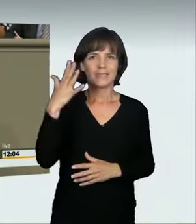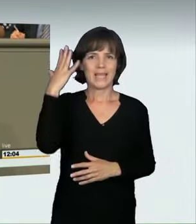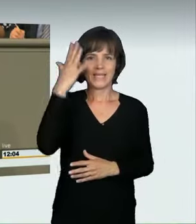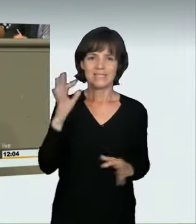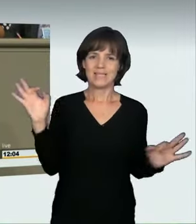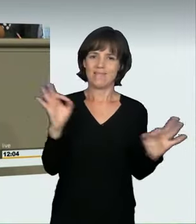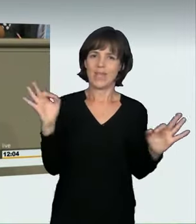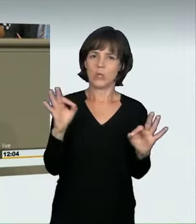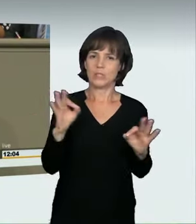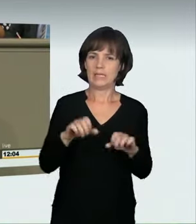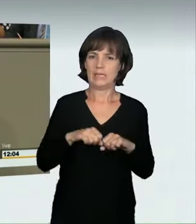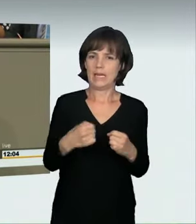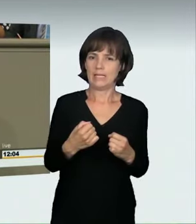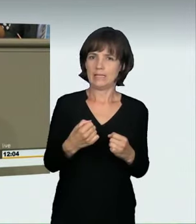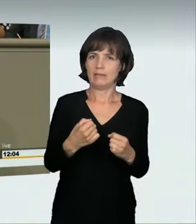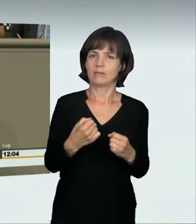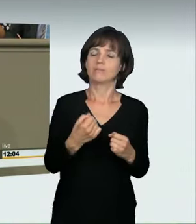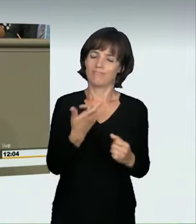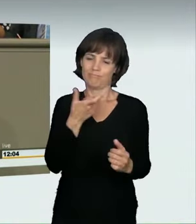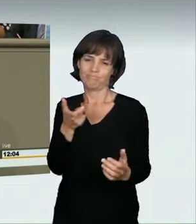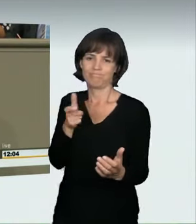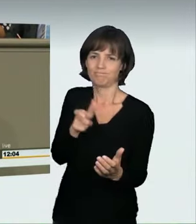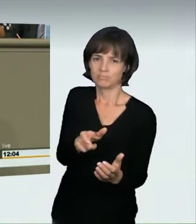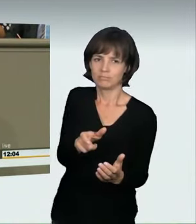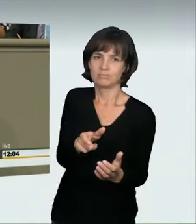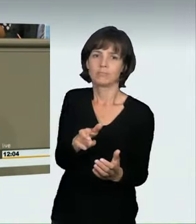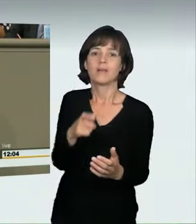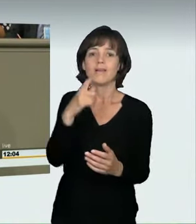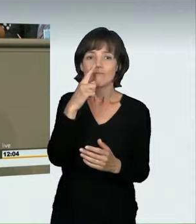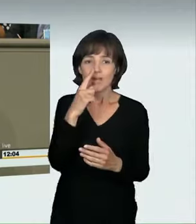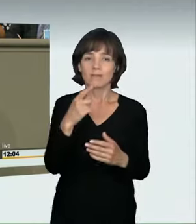auch das ist ein im Rahmen von § 3 StVO oder § 315c StGB eingeführter Begriff,